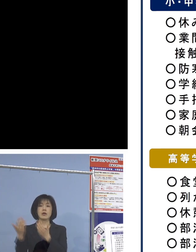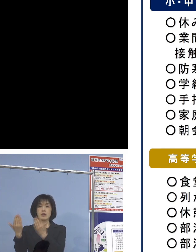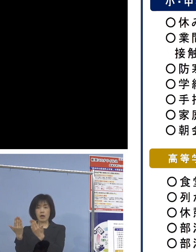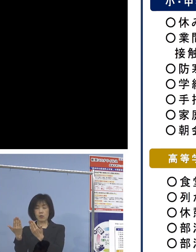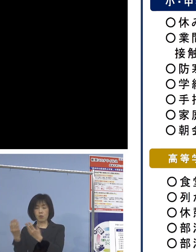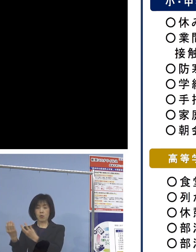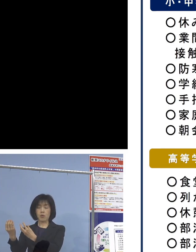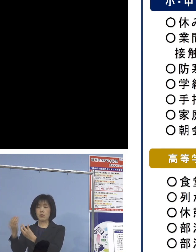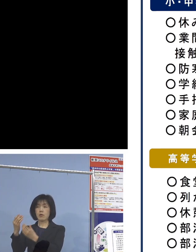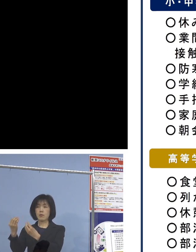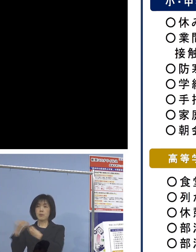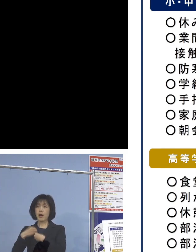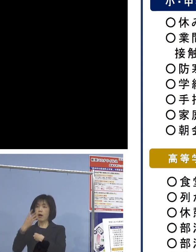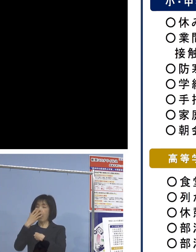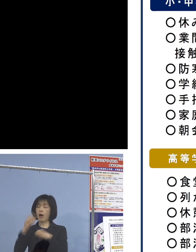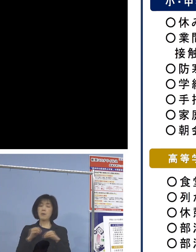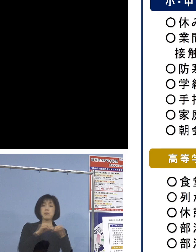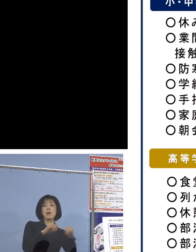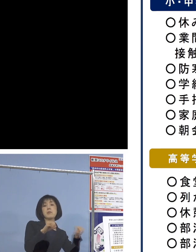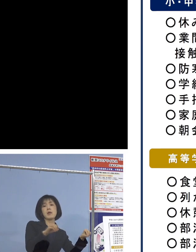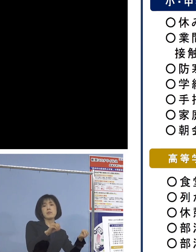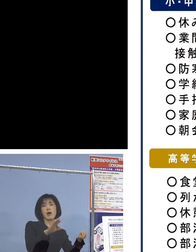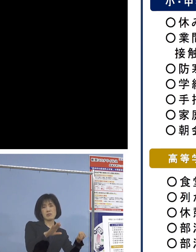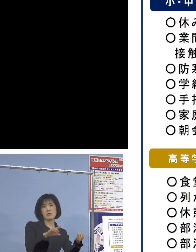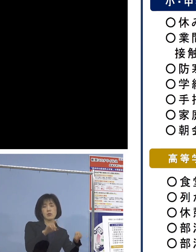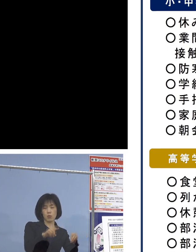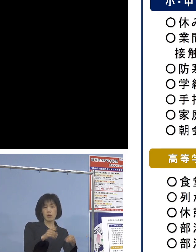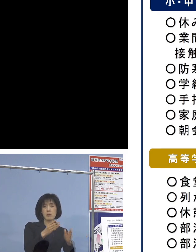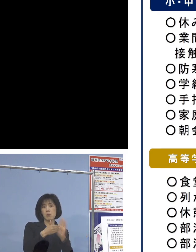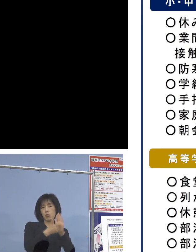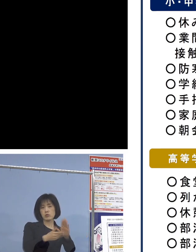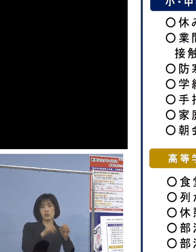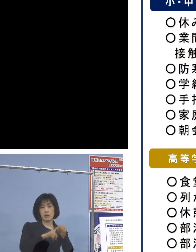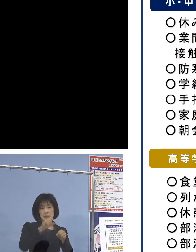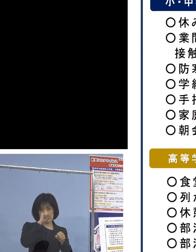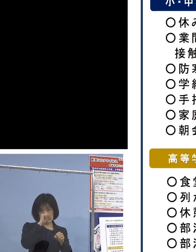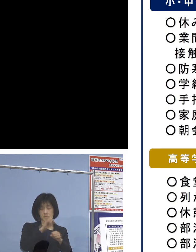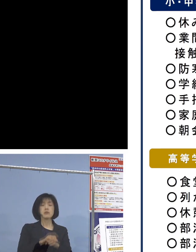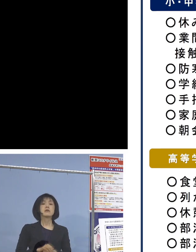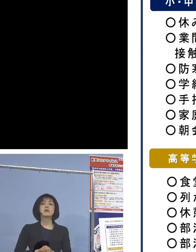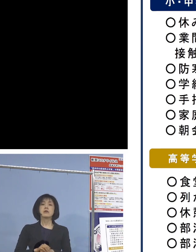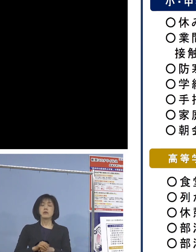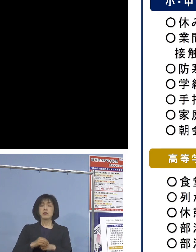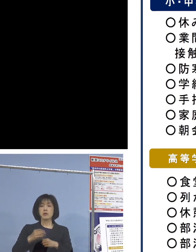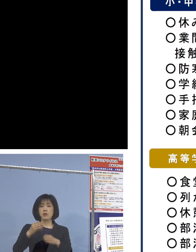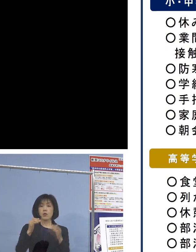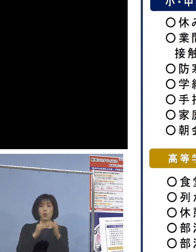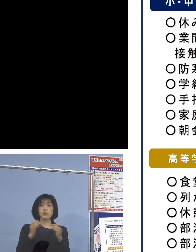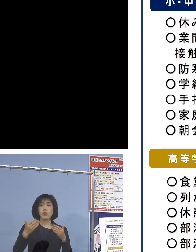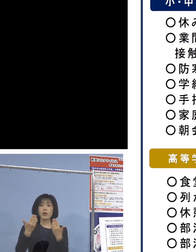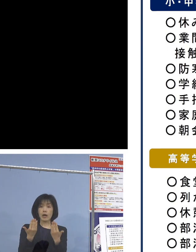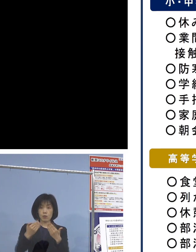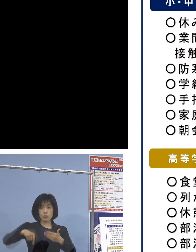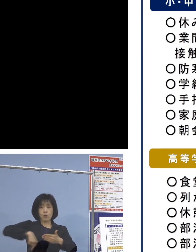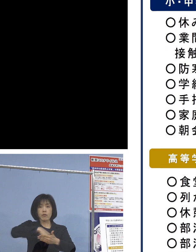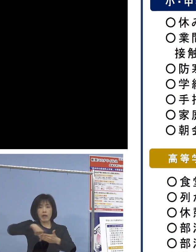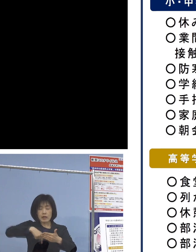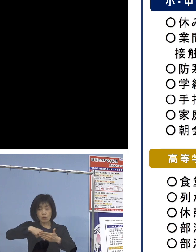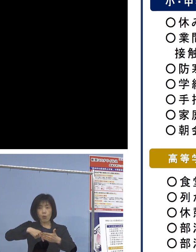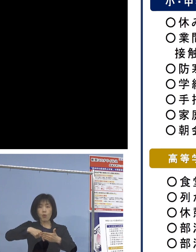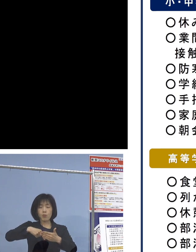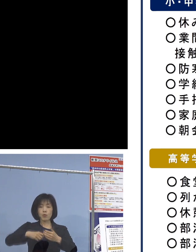また、高等学校での特徴的な取組も こちらにまとめさせていただいておりますが